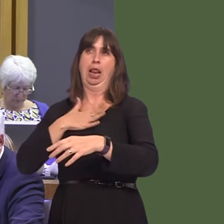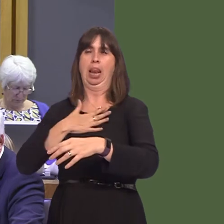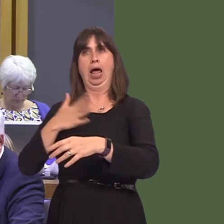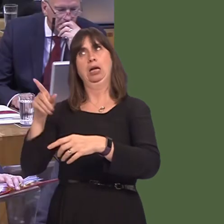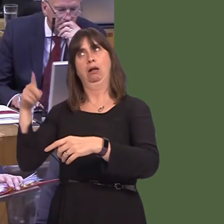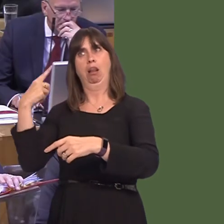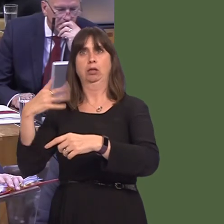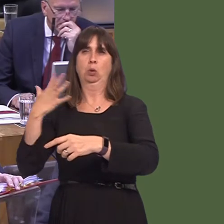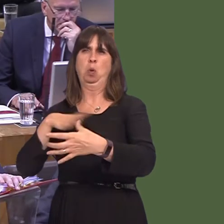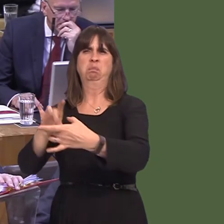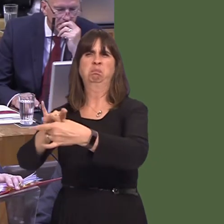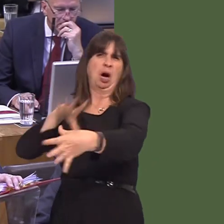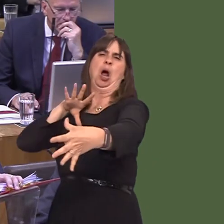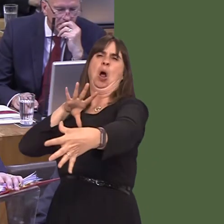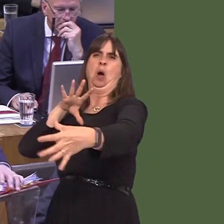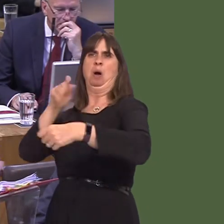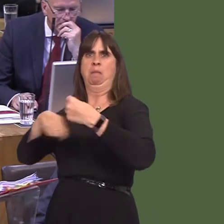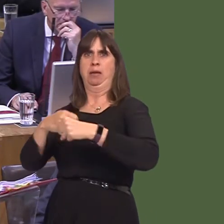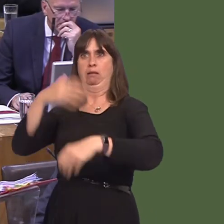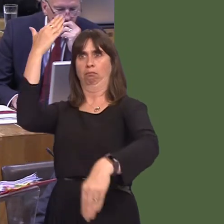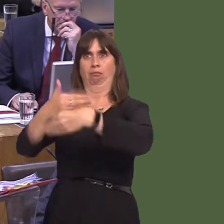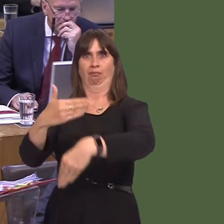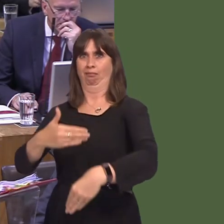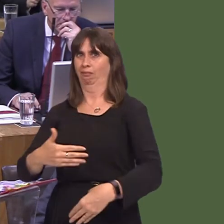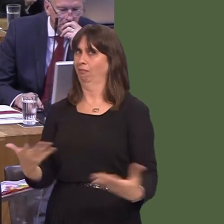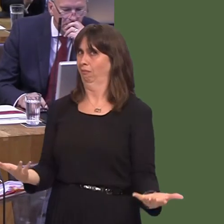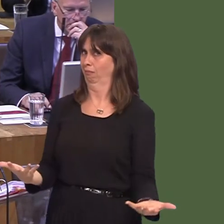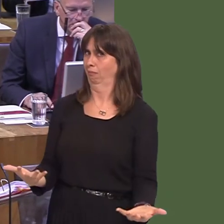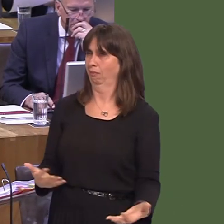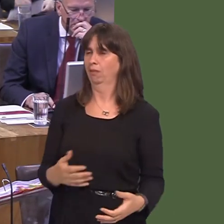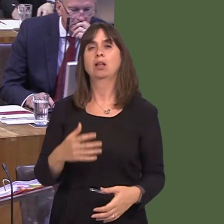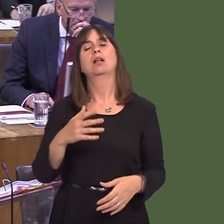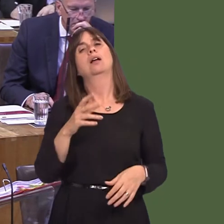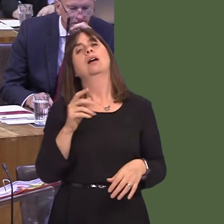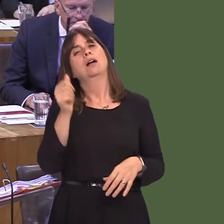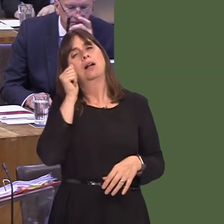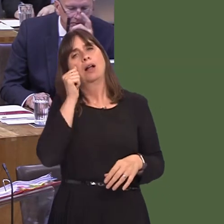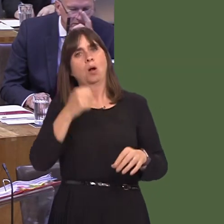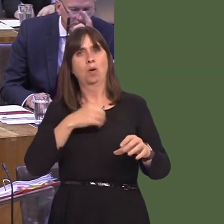Carwyn Jones AM: The difficulty is geography, of course. We have to make sure that the network